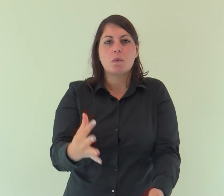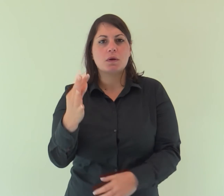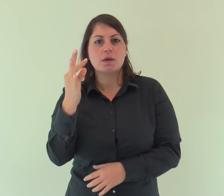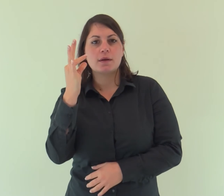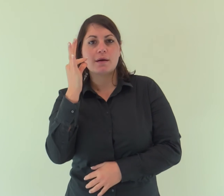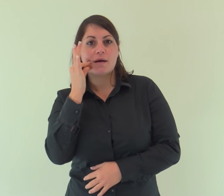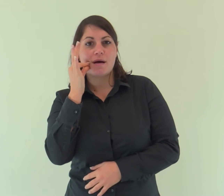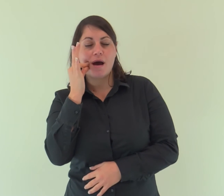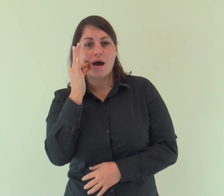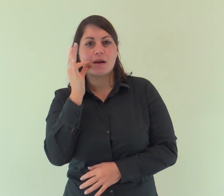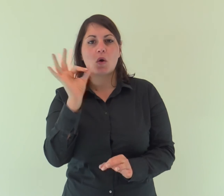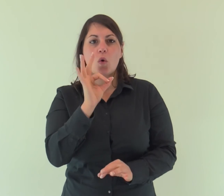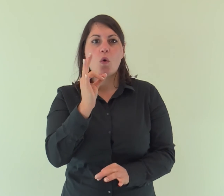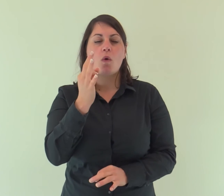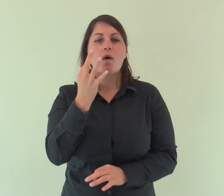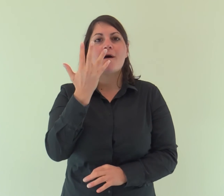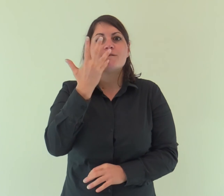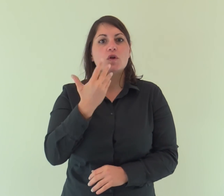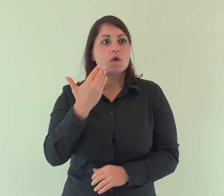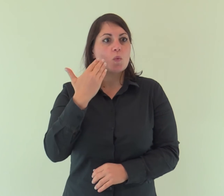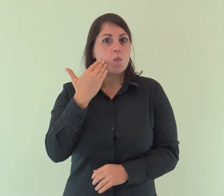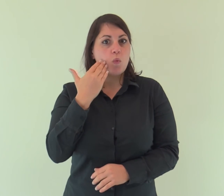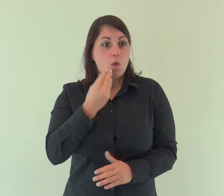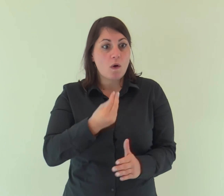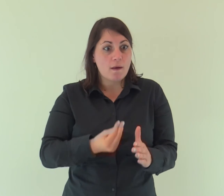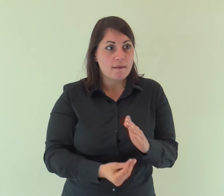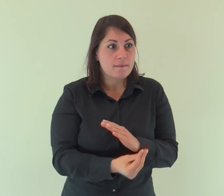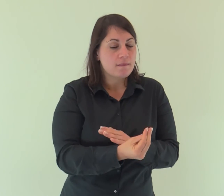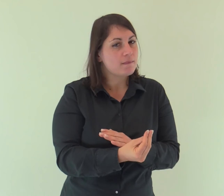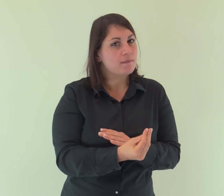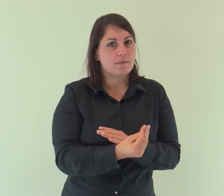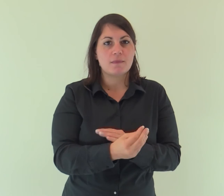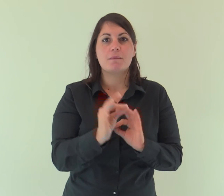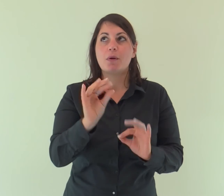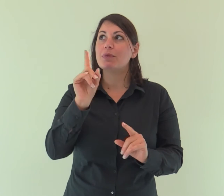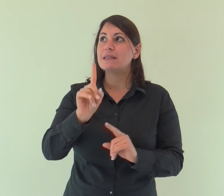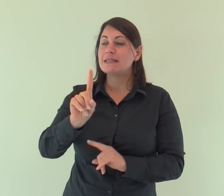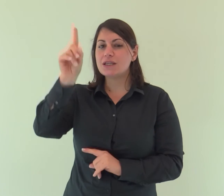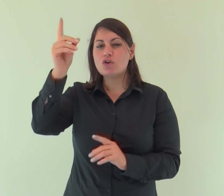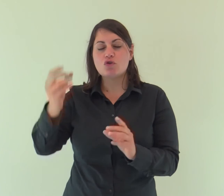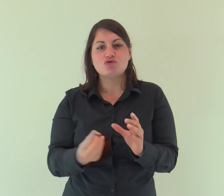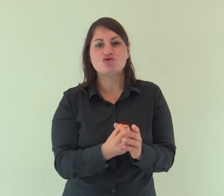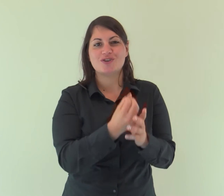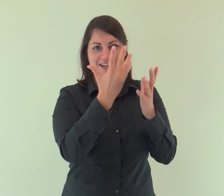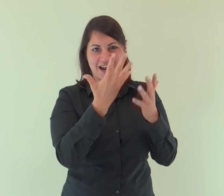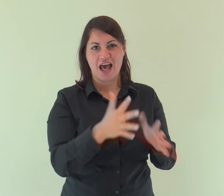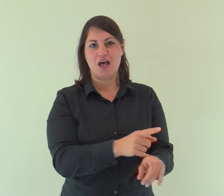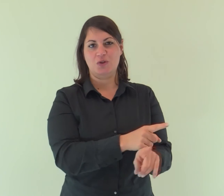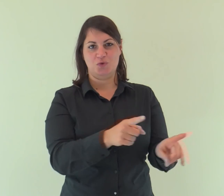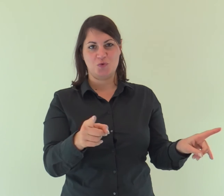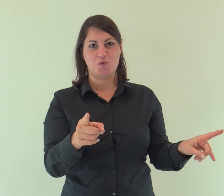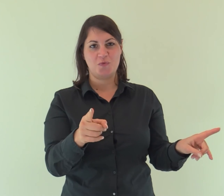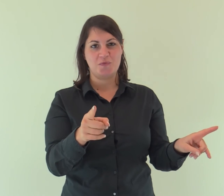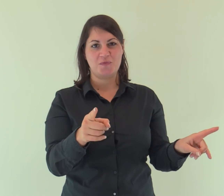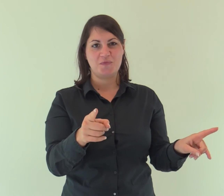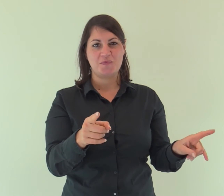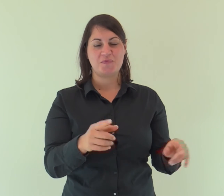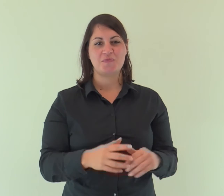né da volere di carne né da volere di uomo, ma da Dio sono stati generati.